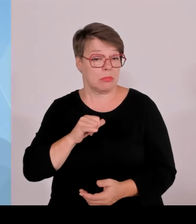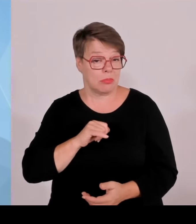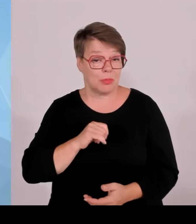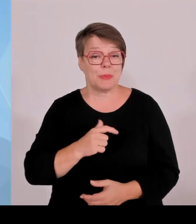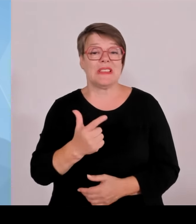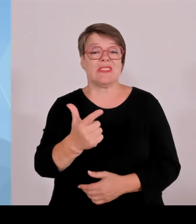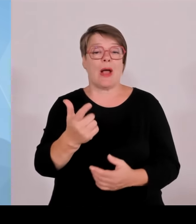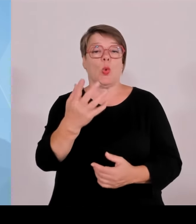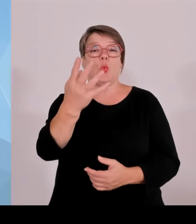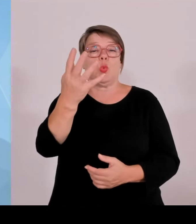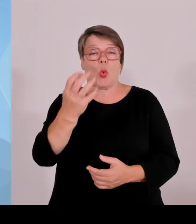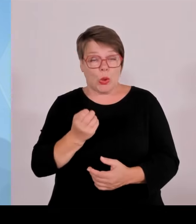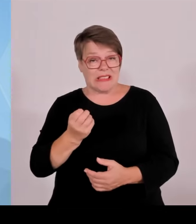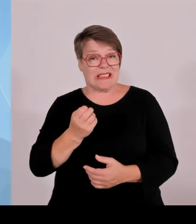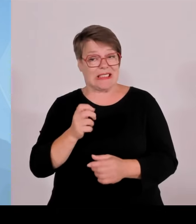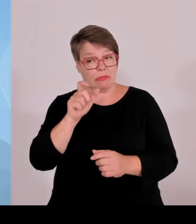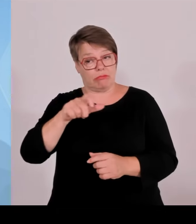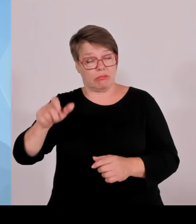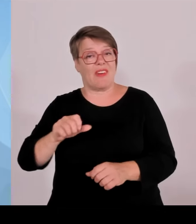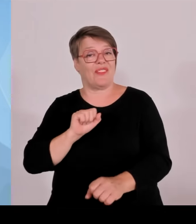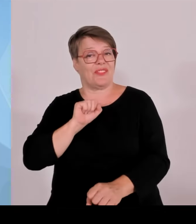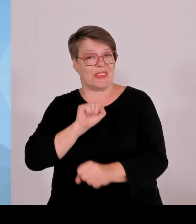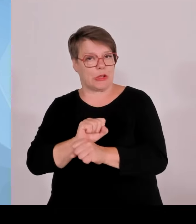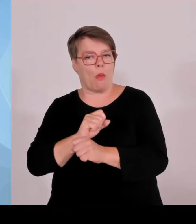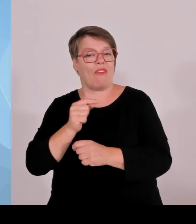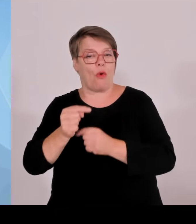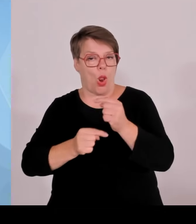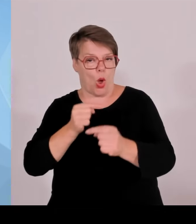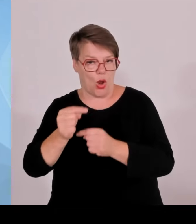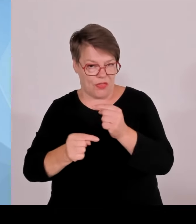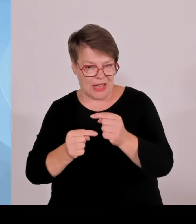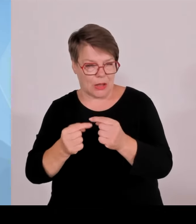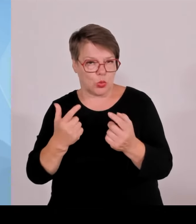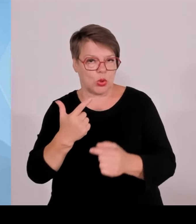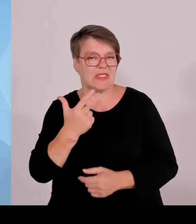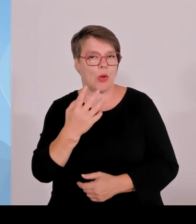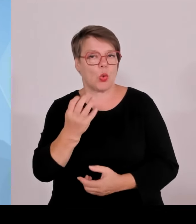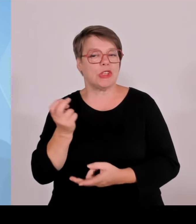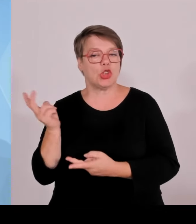Im Bund insgesamt waren das ja 8300. Das zeigt Verschiedenes.